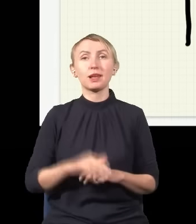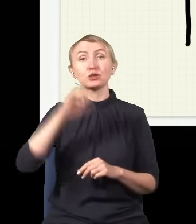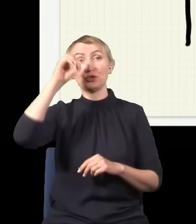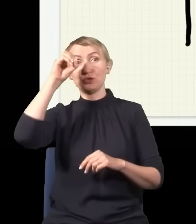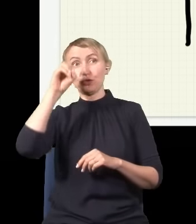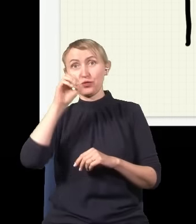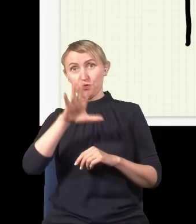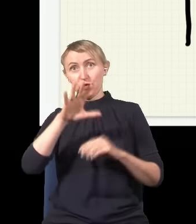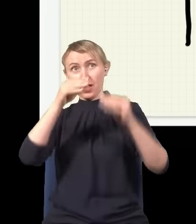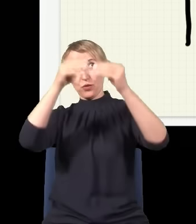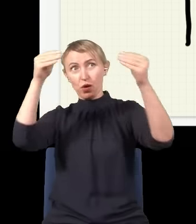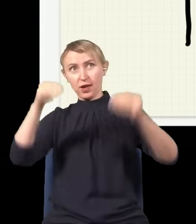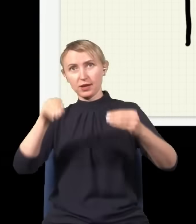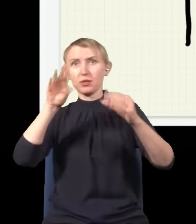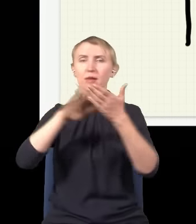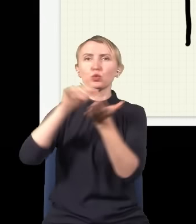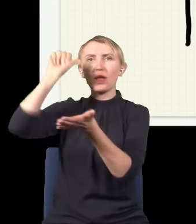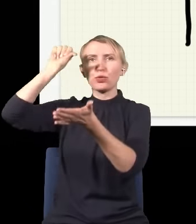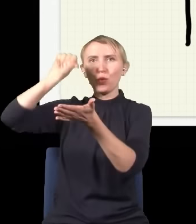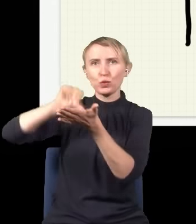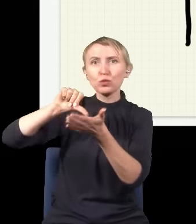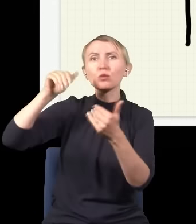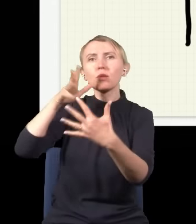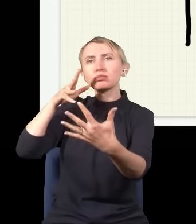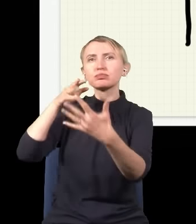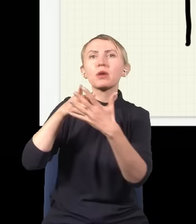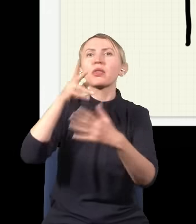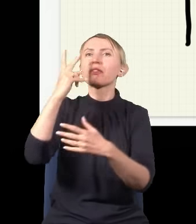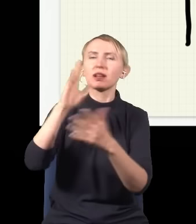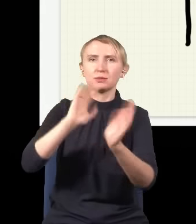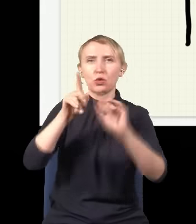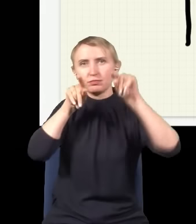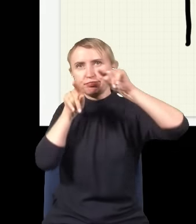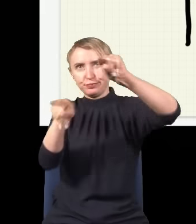które ma dotrzeć do ekranu do jakiegoś miejsca, np. do środka, może dotrzeć dwiema drogami – może albo dotrzeć